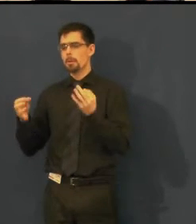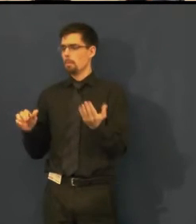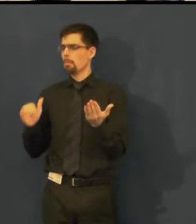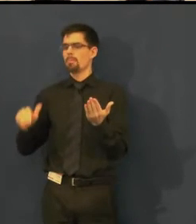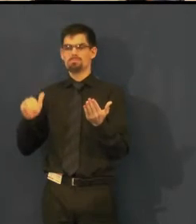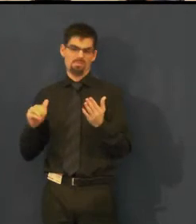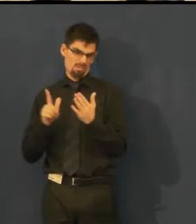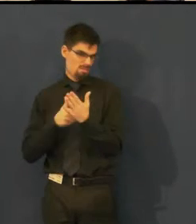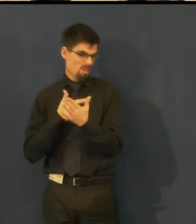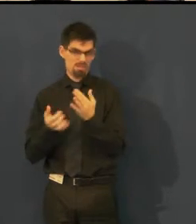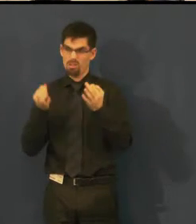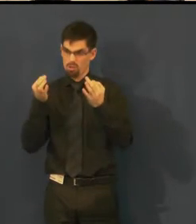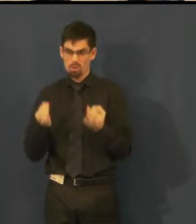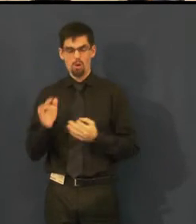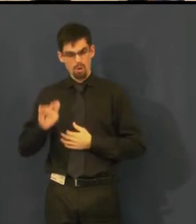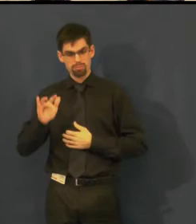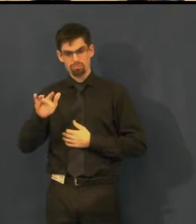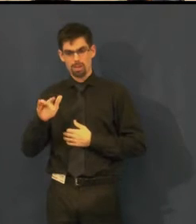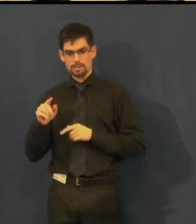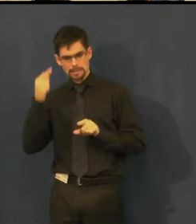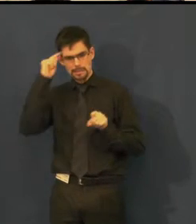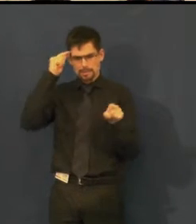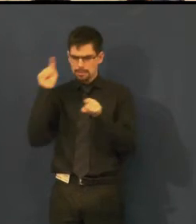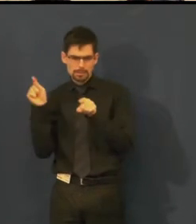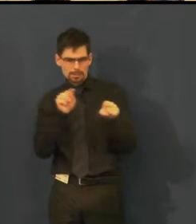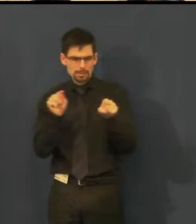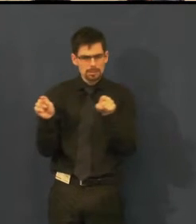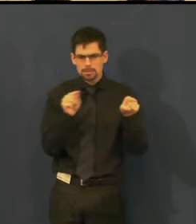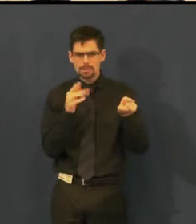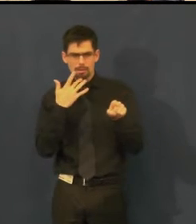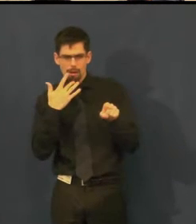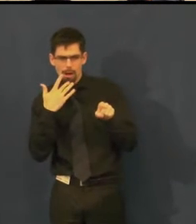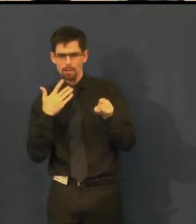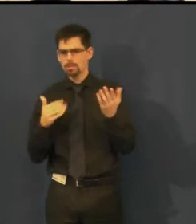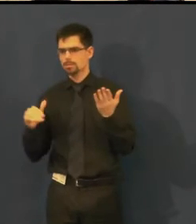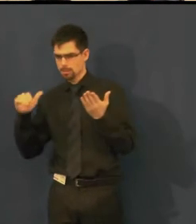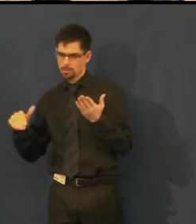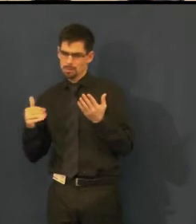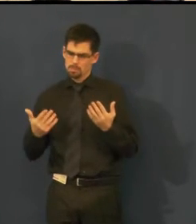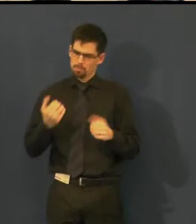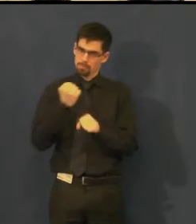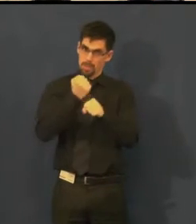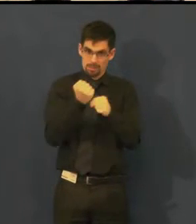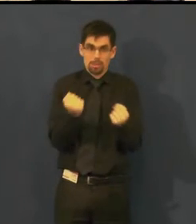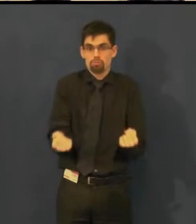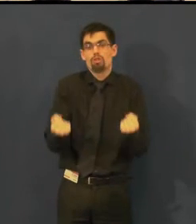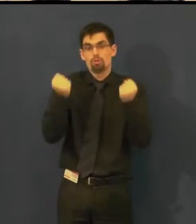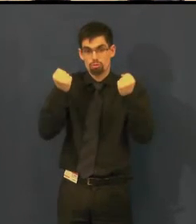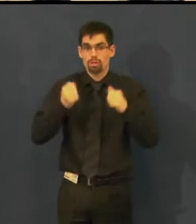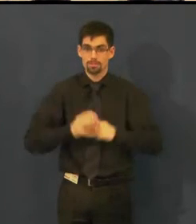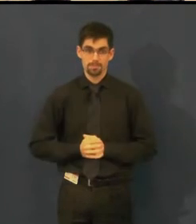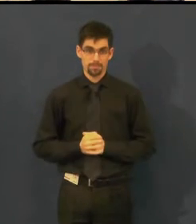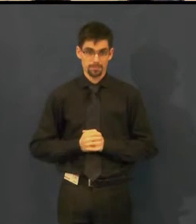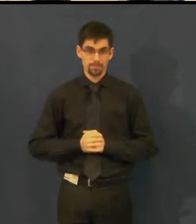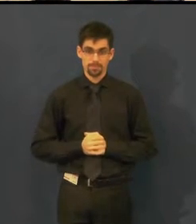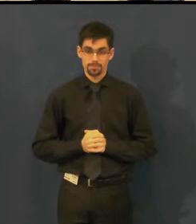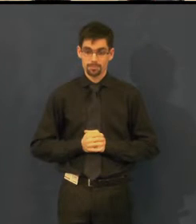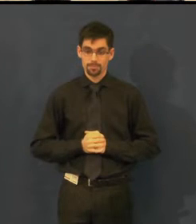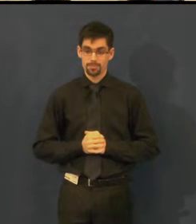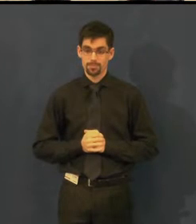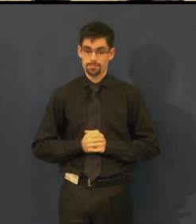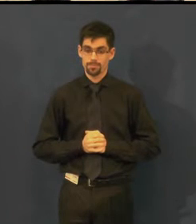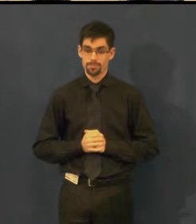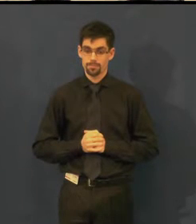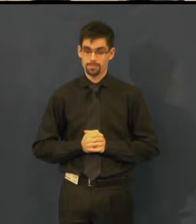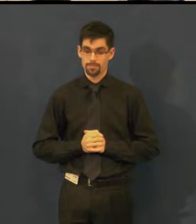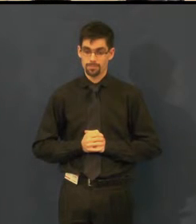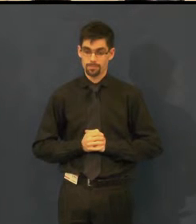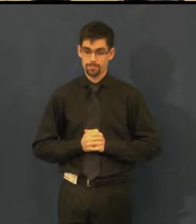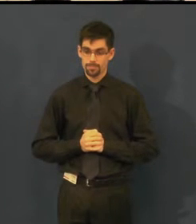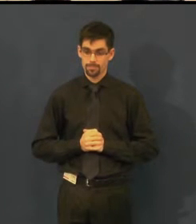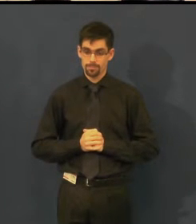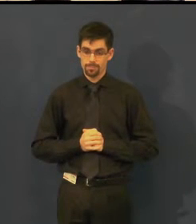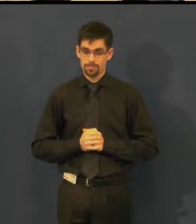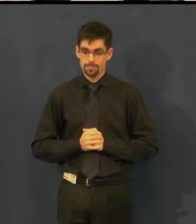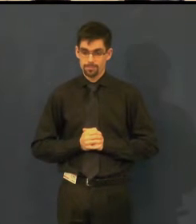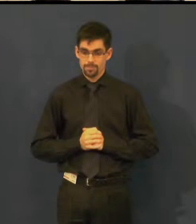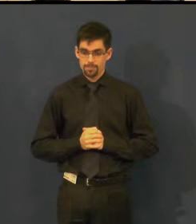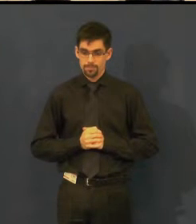Ale někdy to bývá pro klikače oříšek a zapotí se.